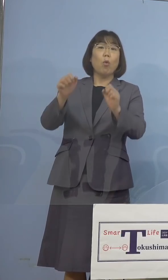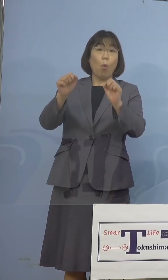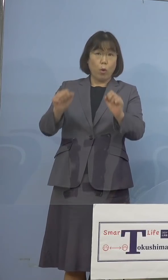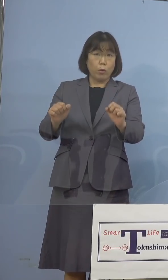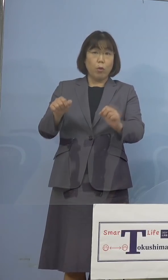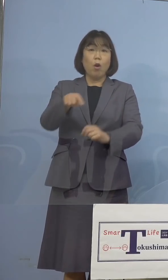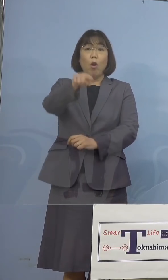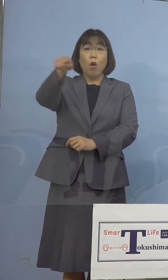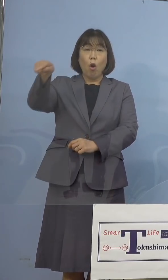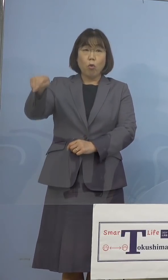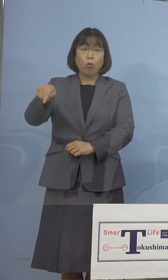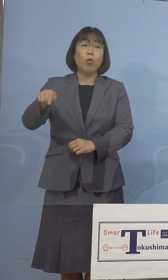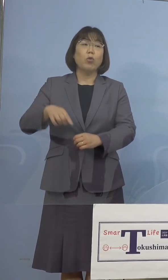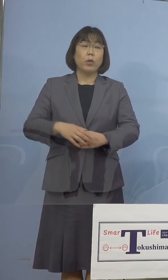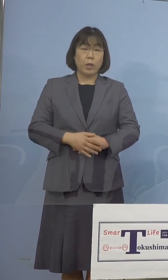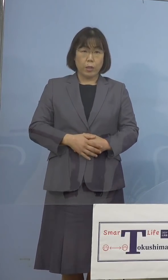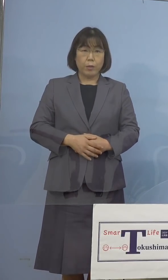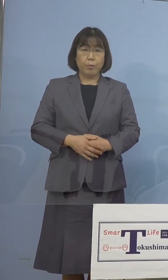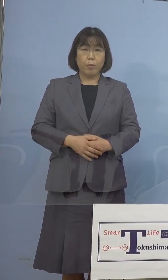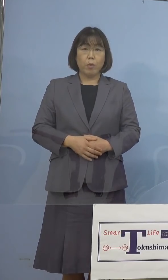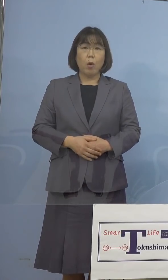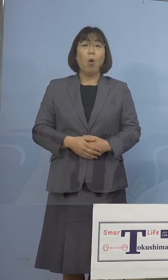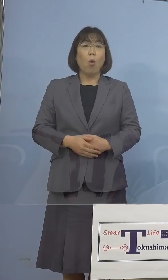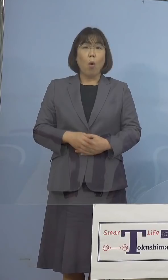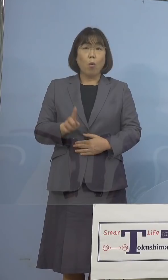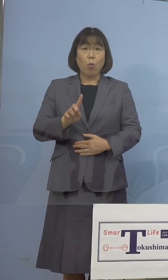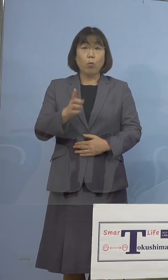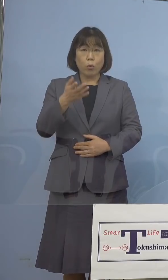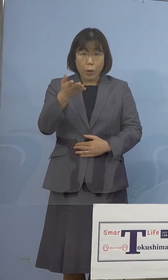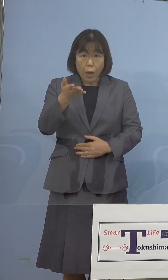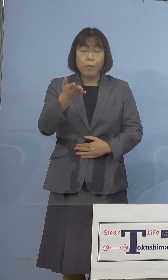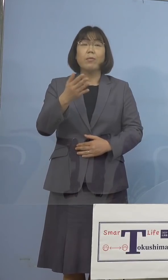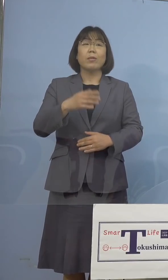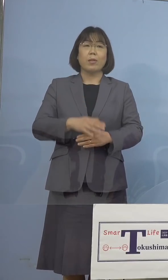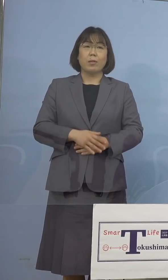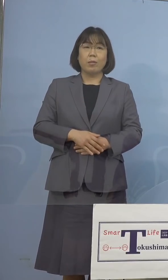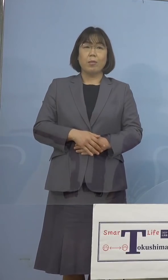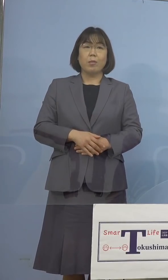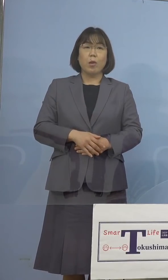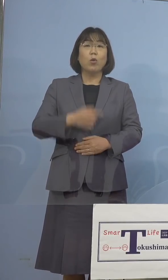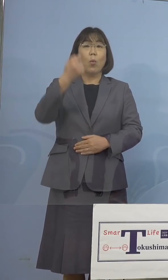皆さん方、さあどうしていくのか という形もありますので、